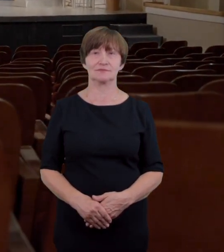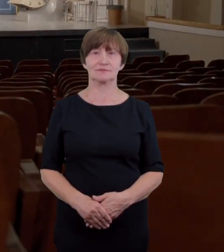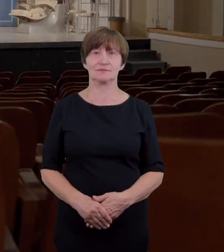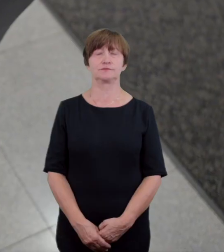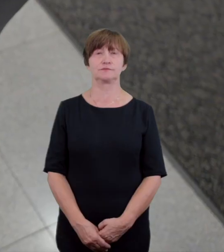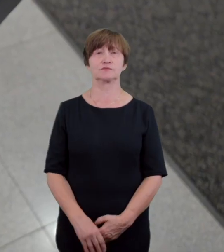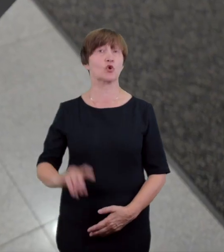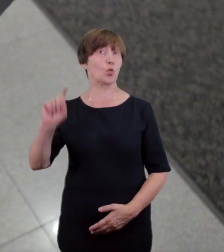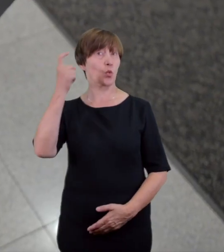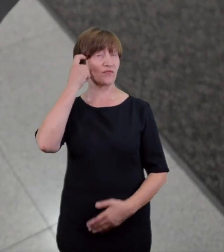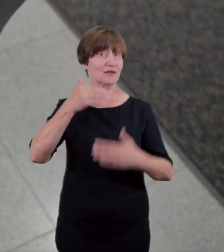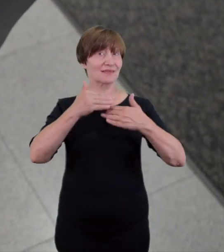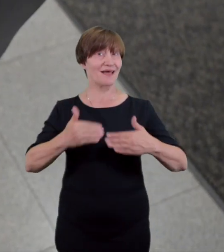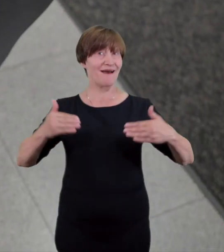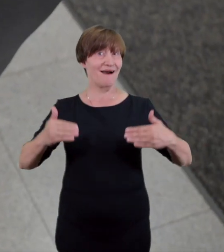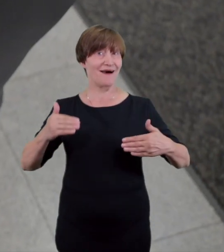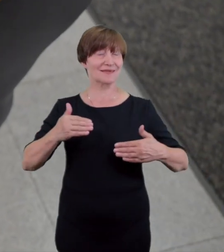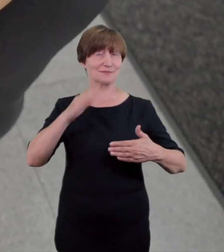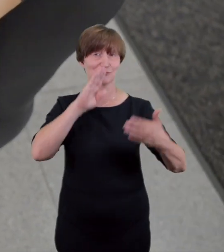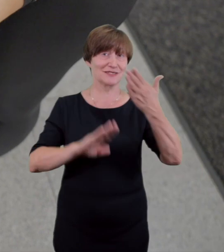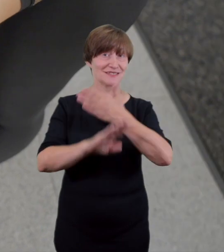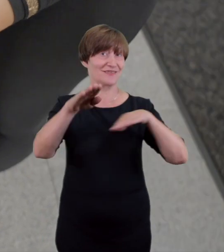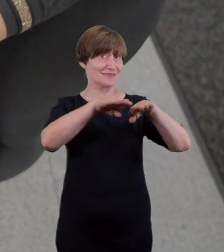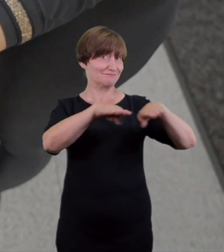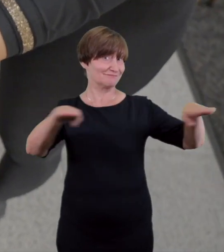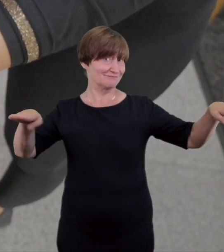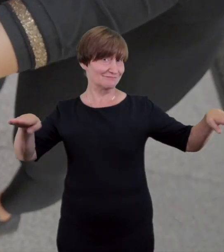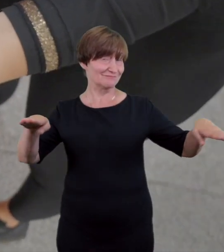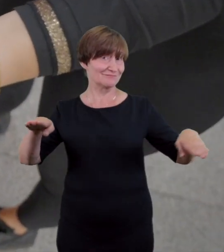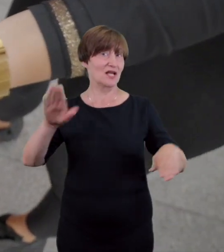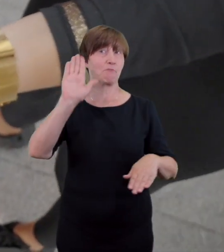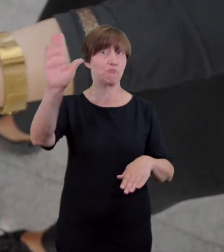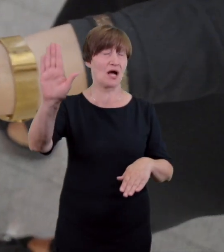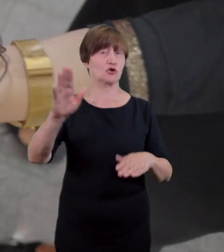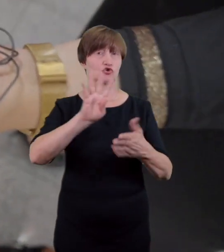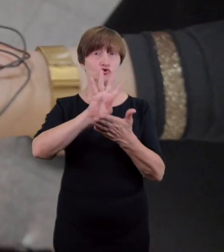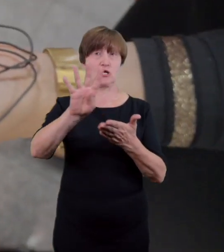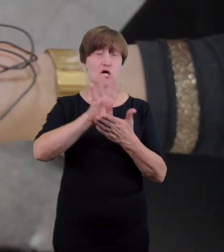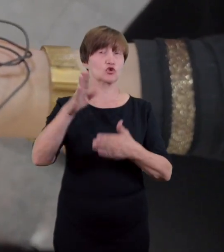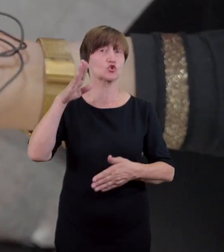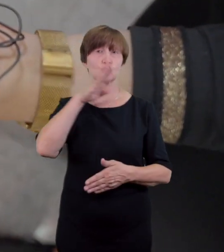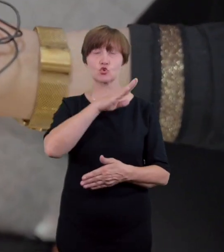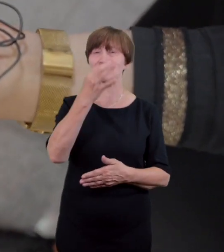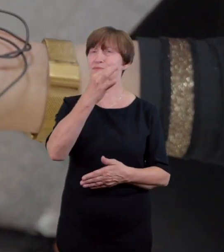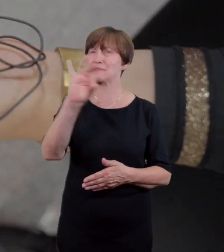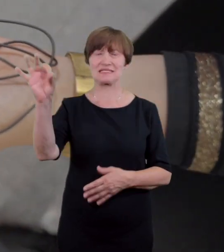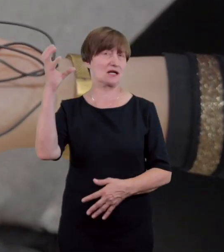Duża Scena oferuje także 14 zestawów do audiodeskrypcji na żywo dla osób niewidomych